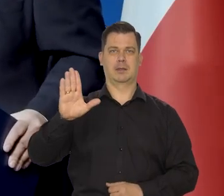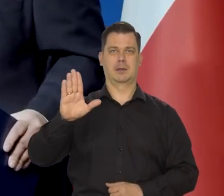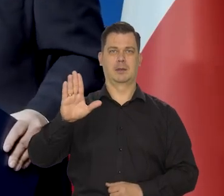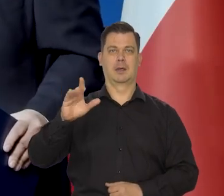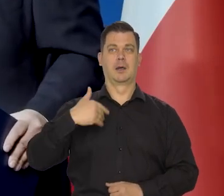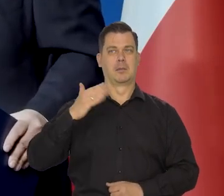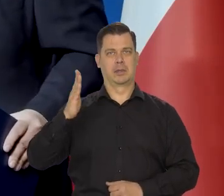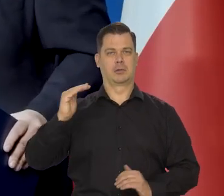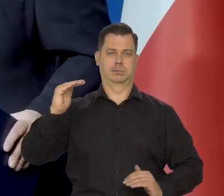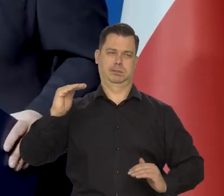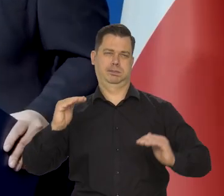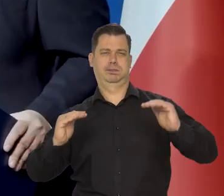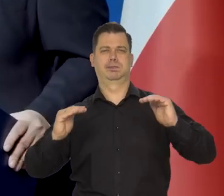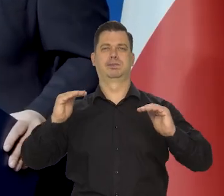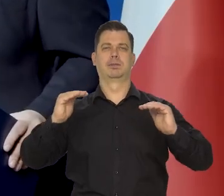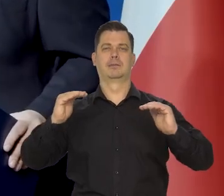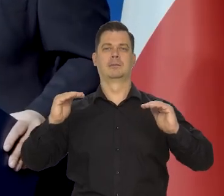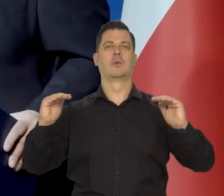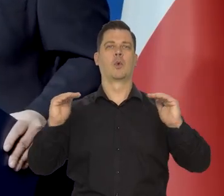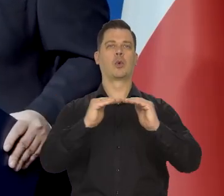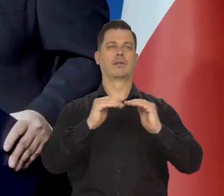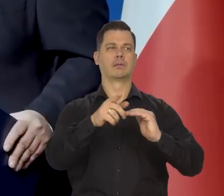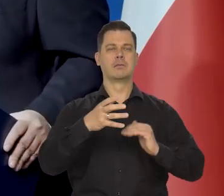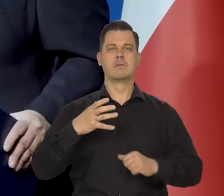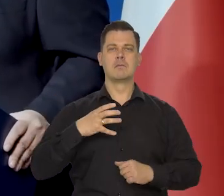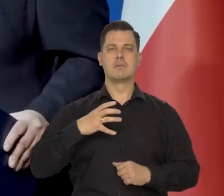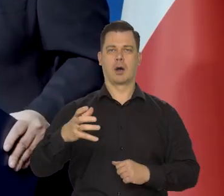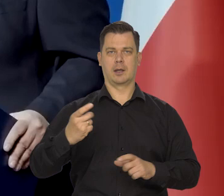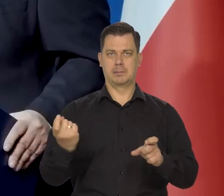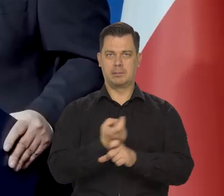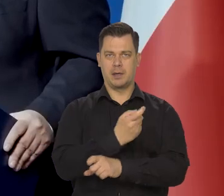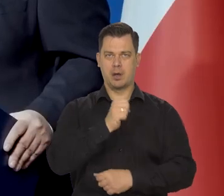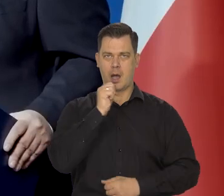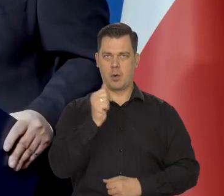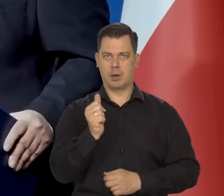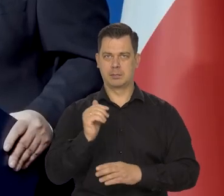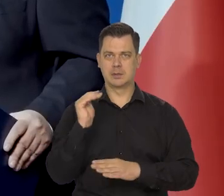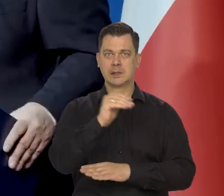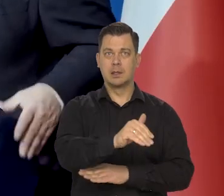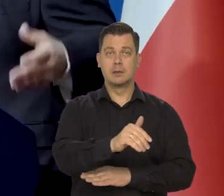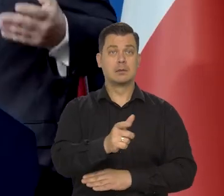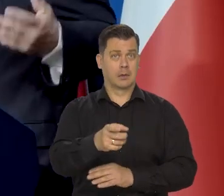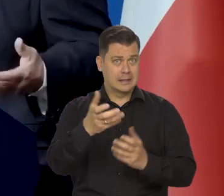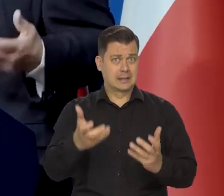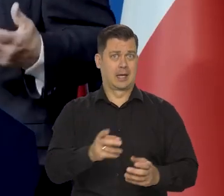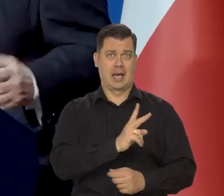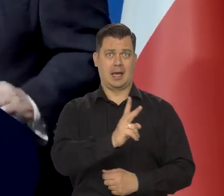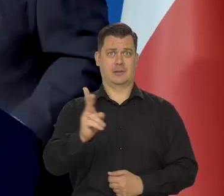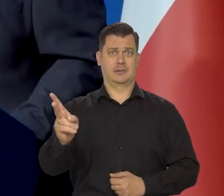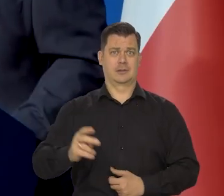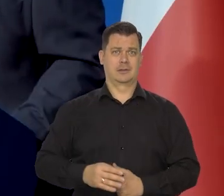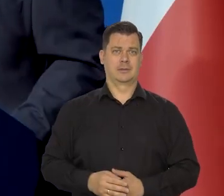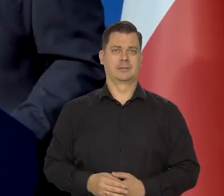i do ściągnięcia pułapu zamożności krajów Europy Zachodniej. A to jest coś, co wszyscy Polacy chcą osiągnąć,